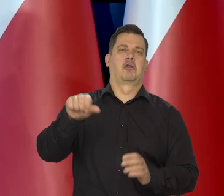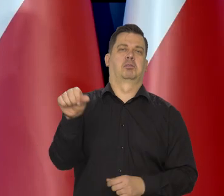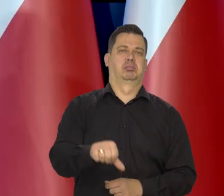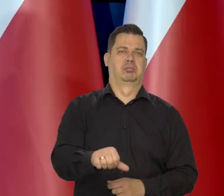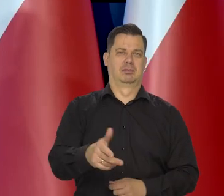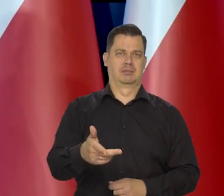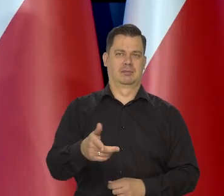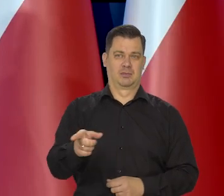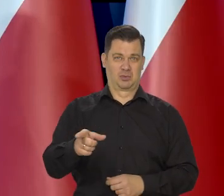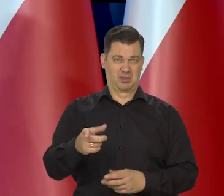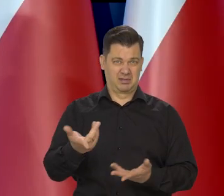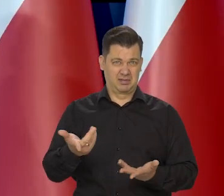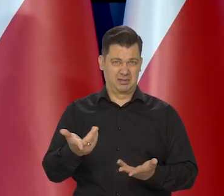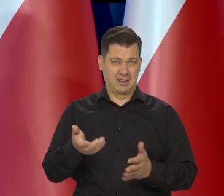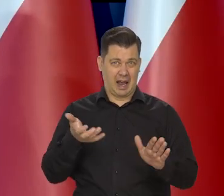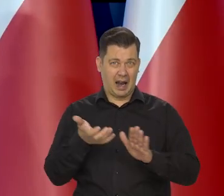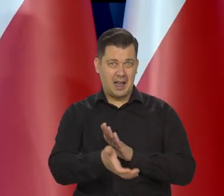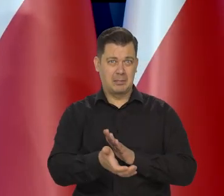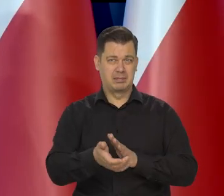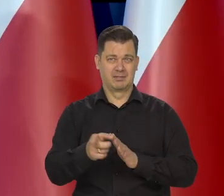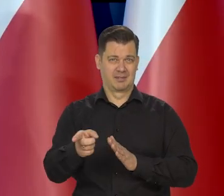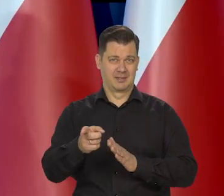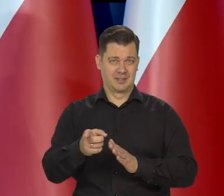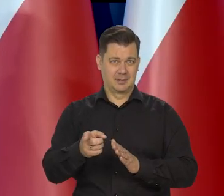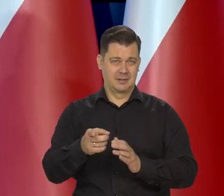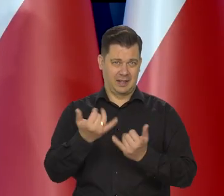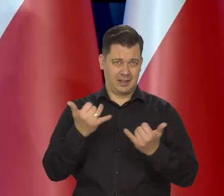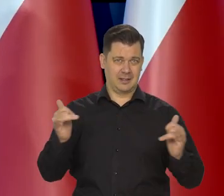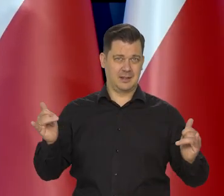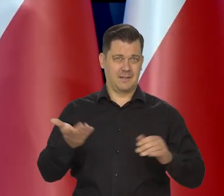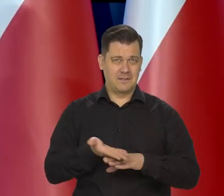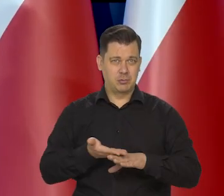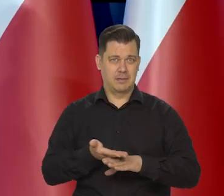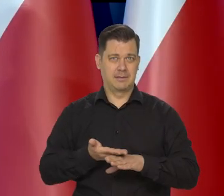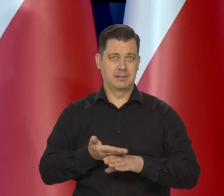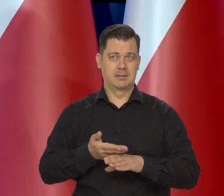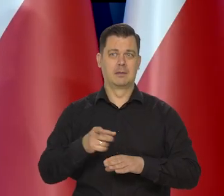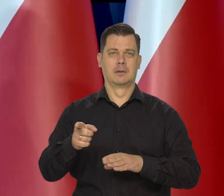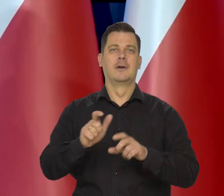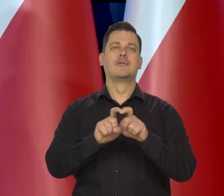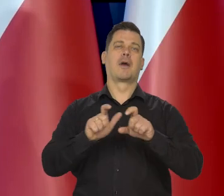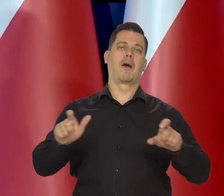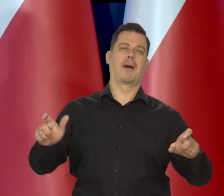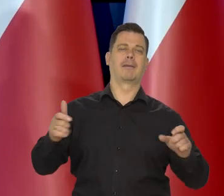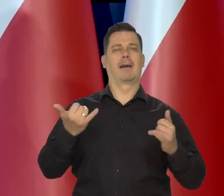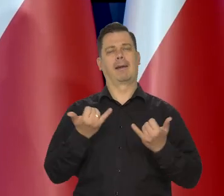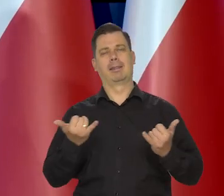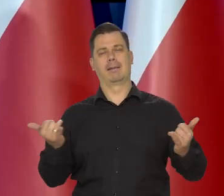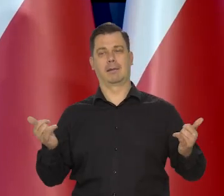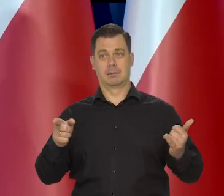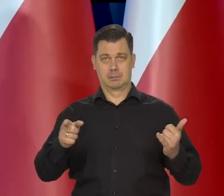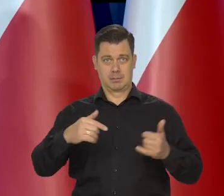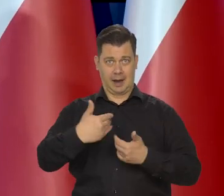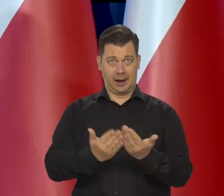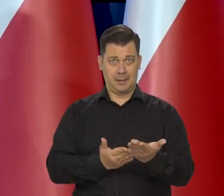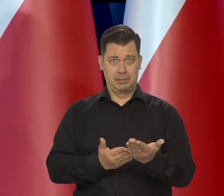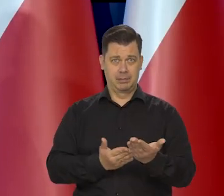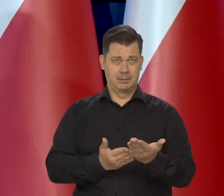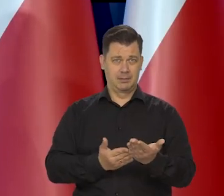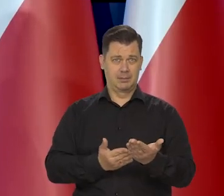to nie jest jakiś surogat chleba, to nie jest para chleb, to nie jest jak czekolada, czekoladopodobne, chlebo podobne,